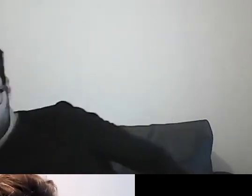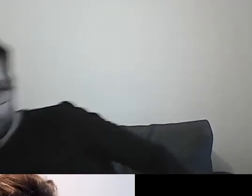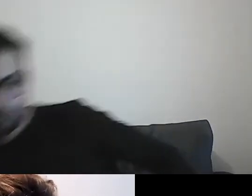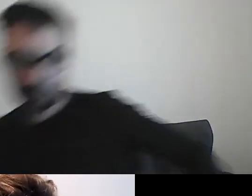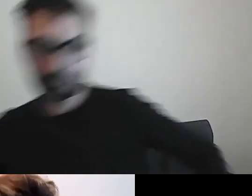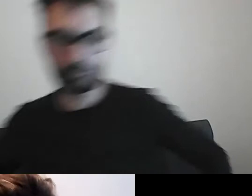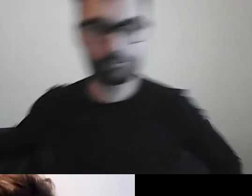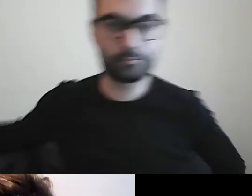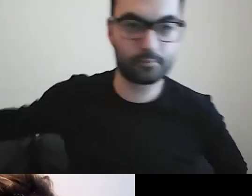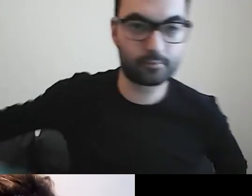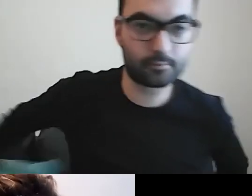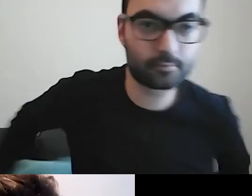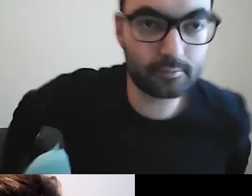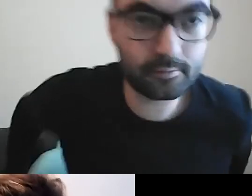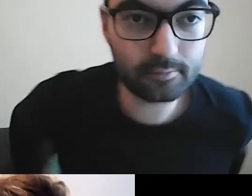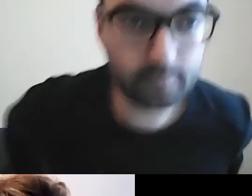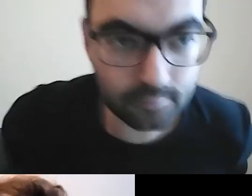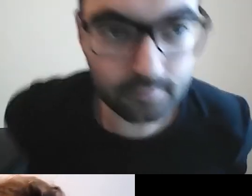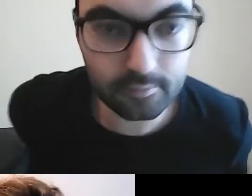Jest Ola, cudownie. Musiałam przewinąć swoje okienko.